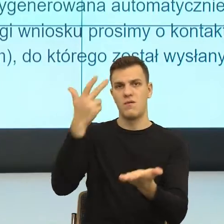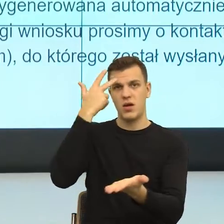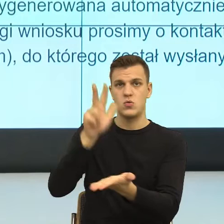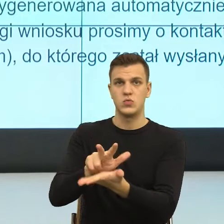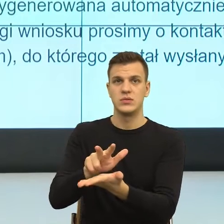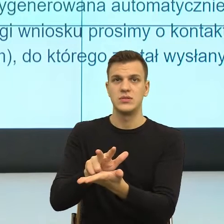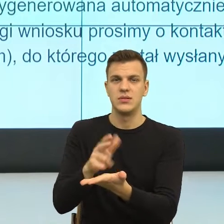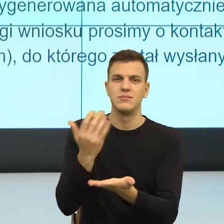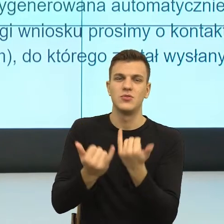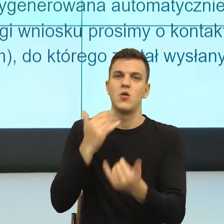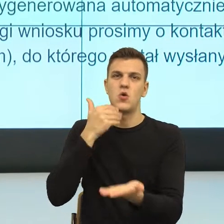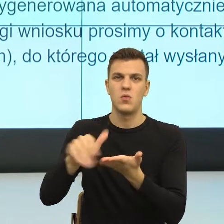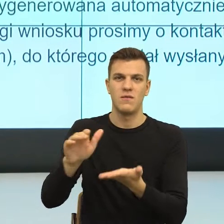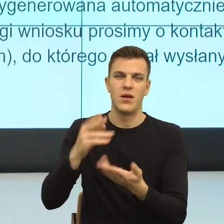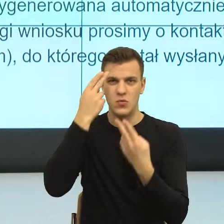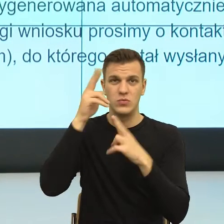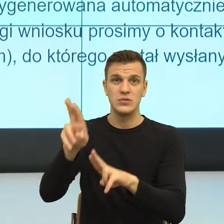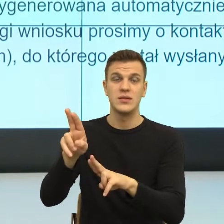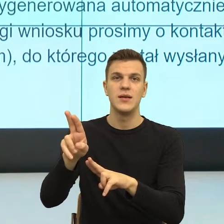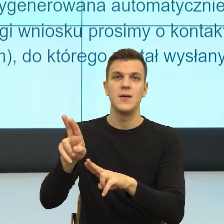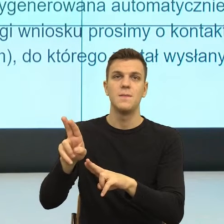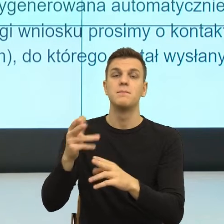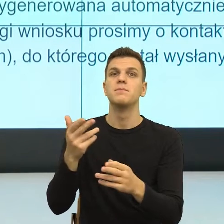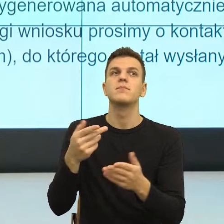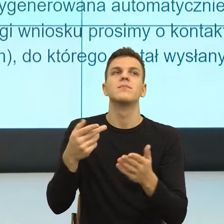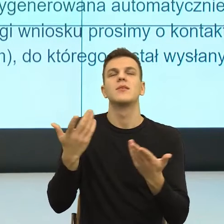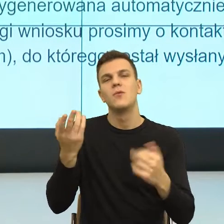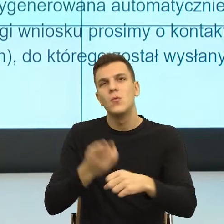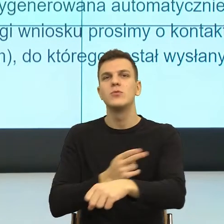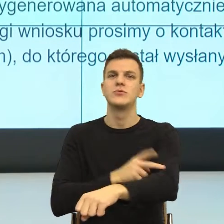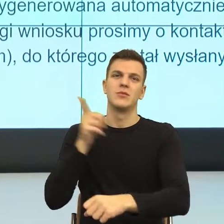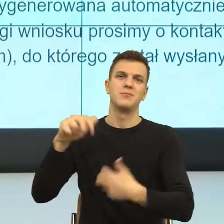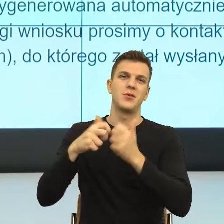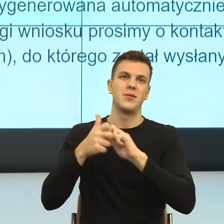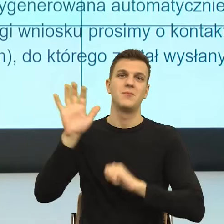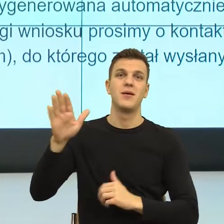Dlatego, że mamy ten język odpodmiotowiony, tę stronę bierną.